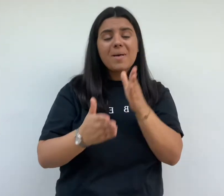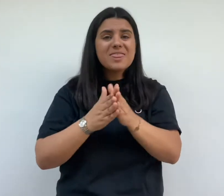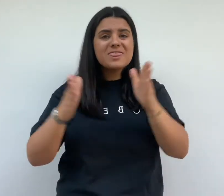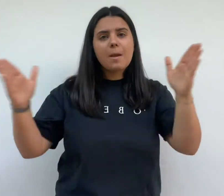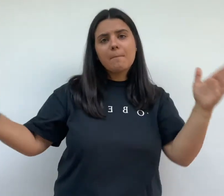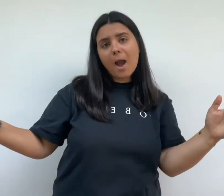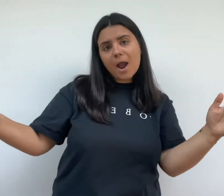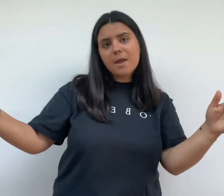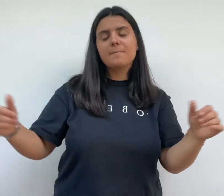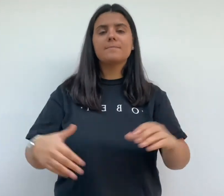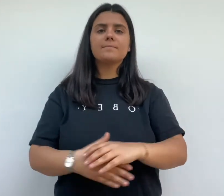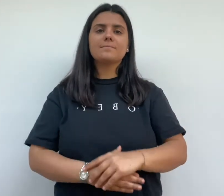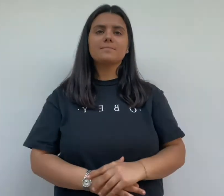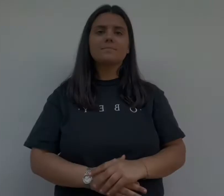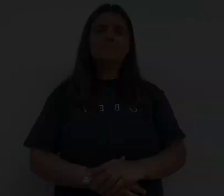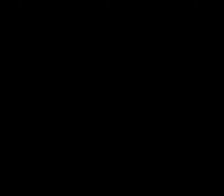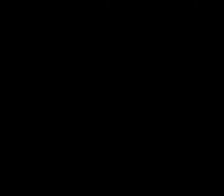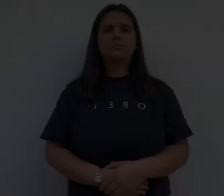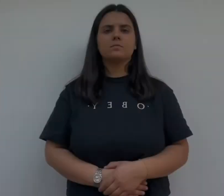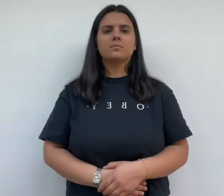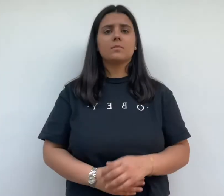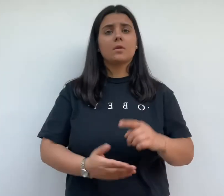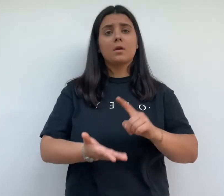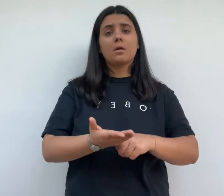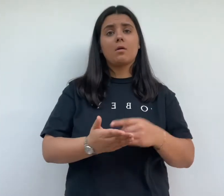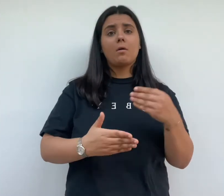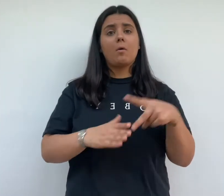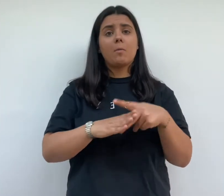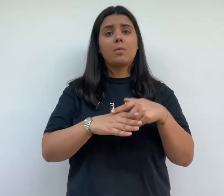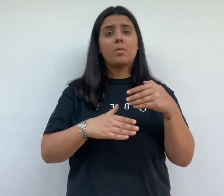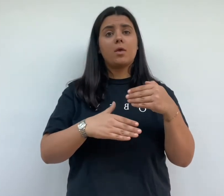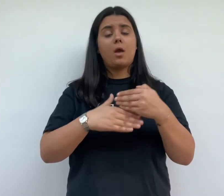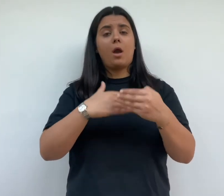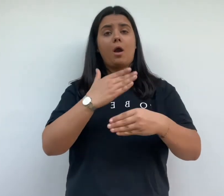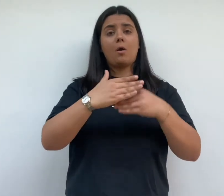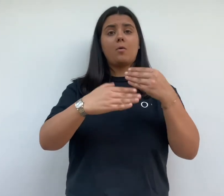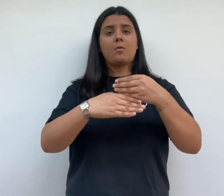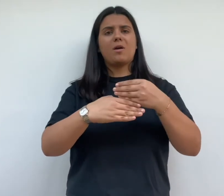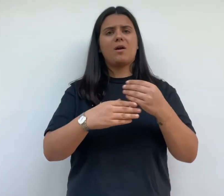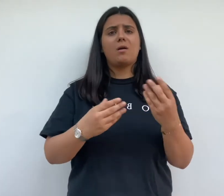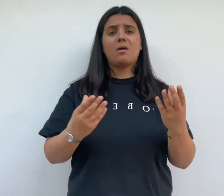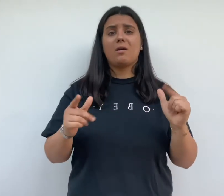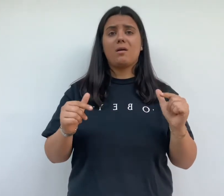dès son commencement des difficulté ralentissent